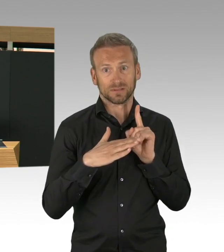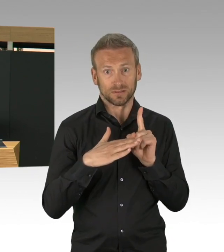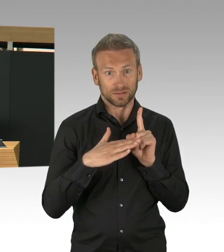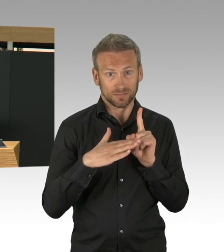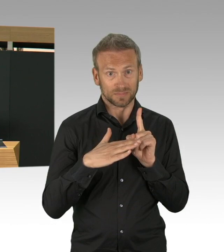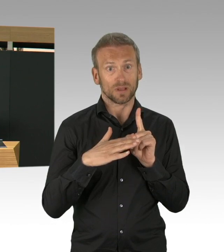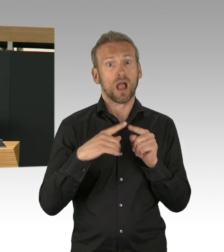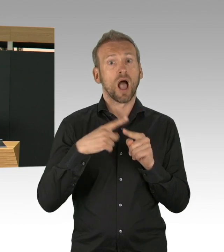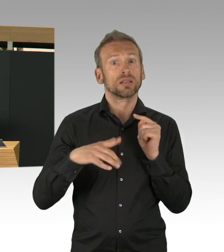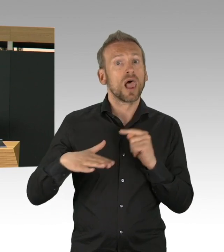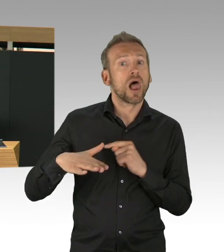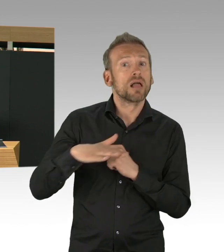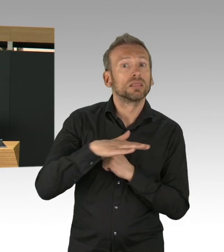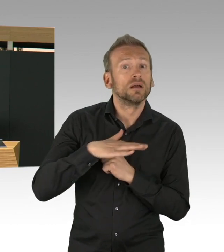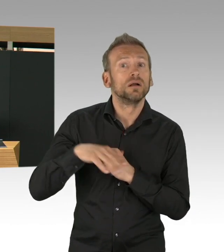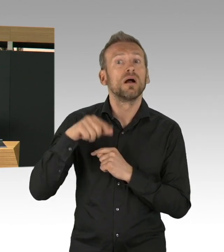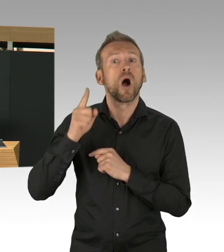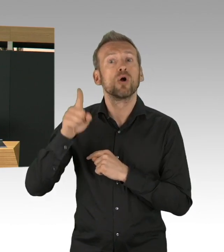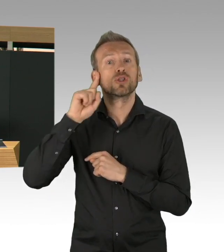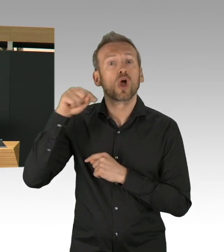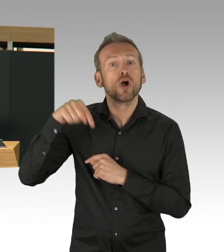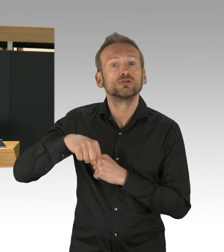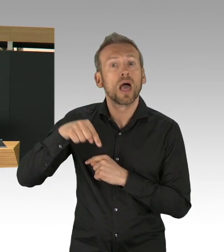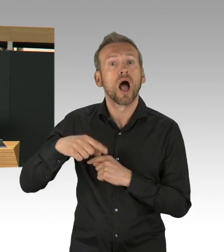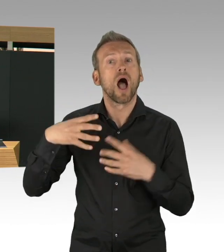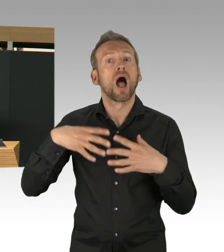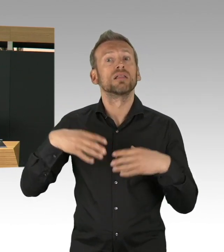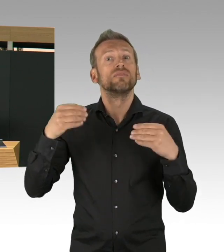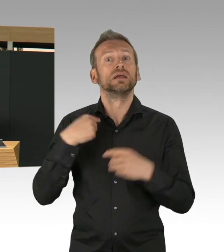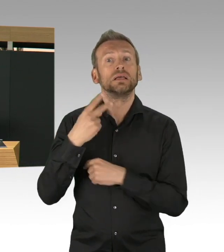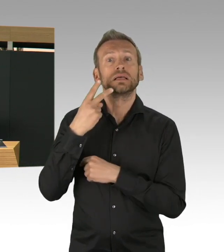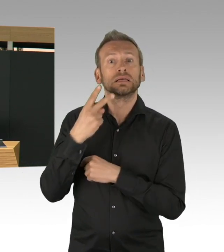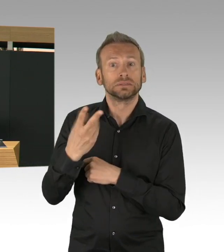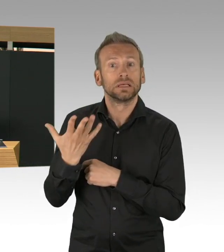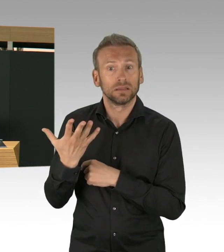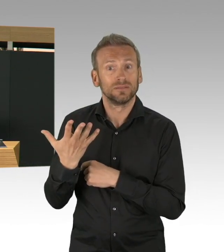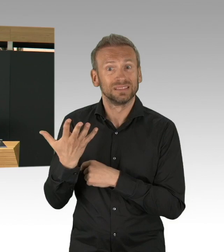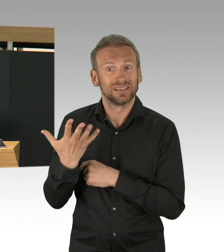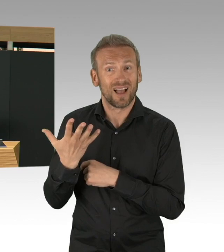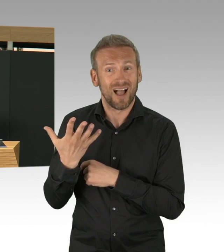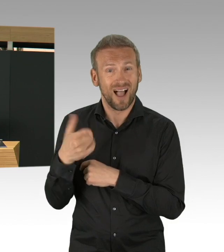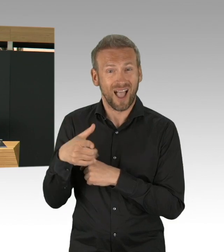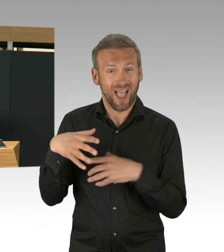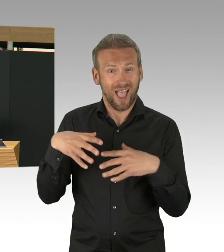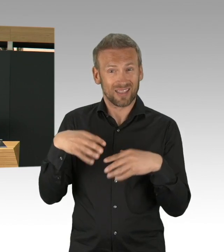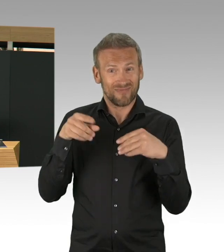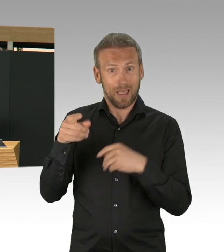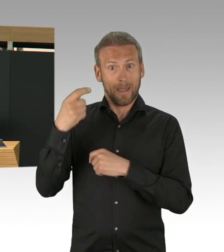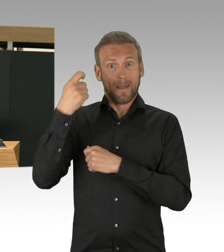Es wird immer auch ein bisschen verleugnet, sag ich mal, was dieser exponentielle Anstieg für Familien bedeutet hätte.